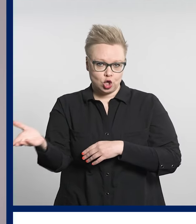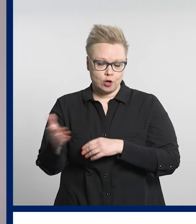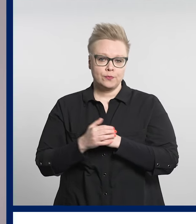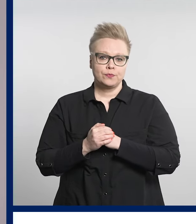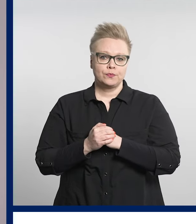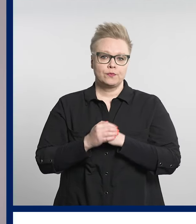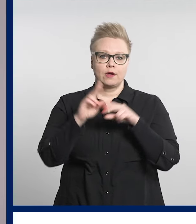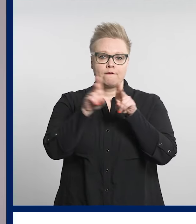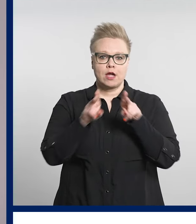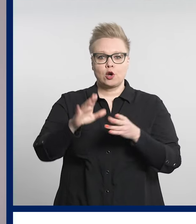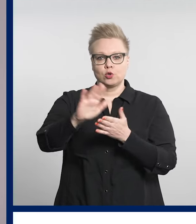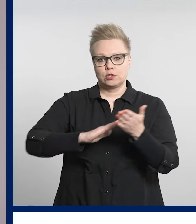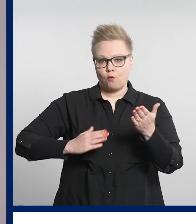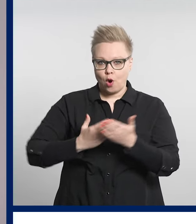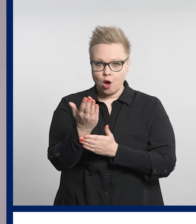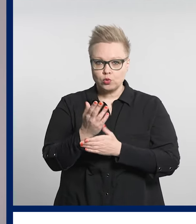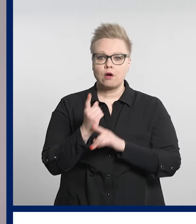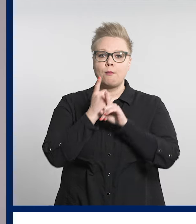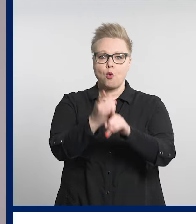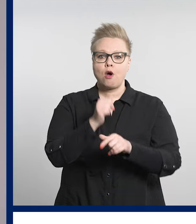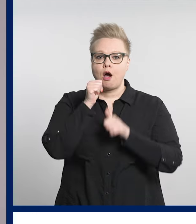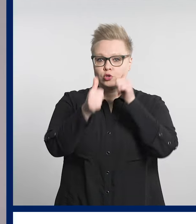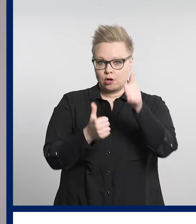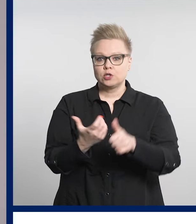Mukaan voi ilmoittautua verkkosivuillamme.